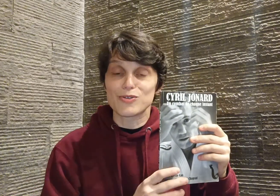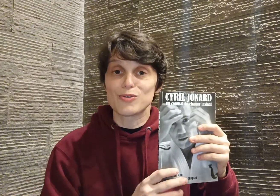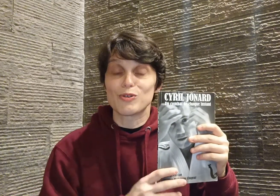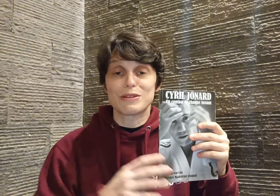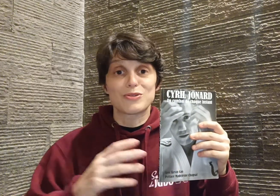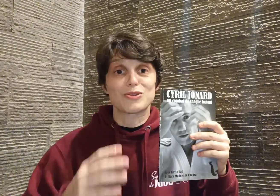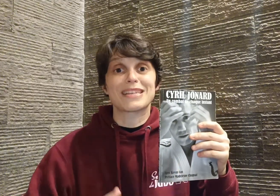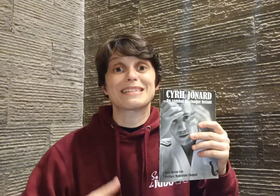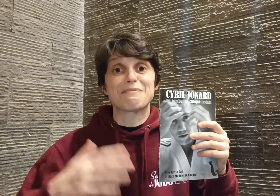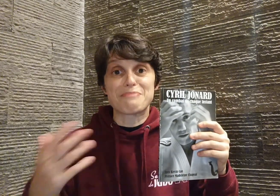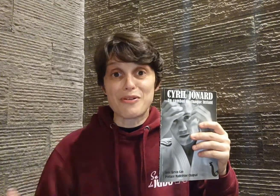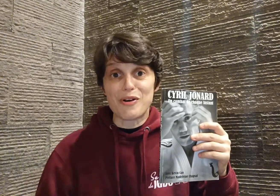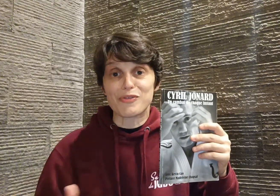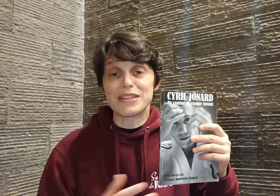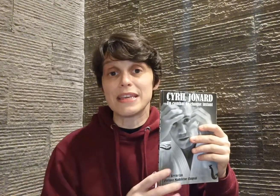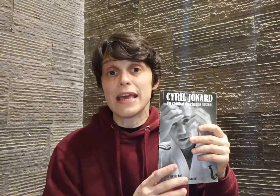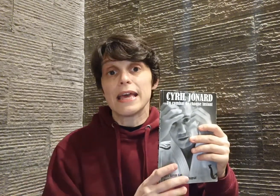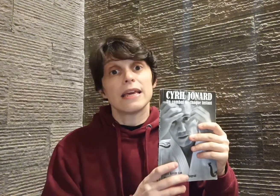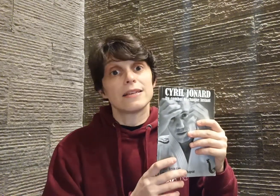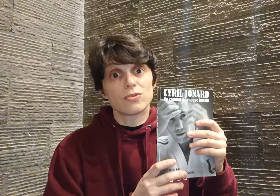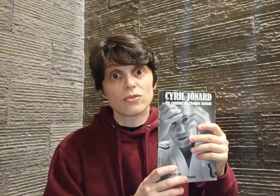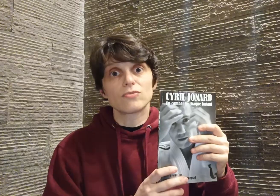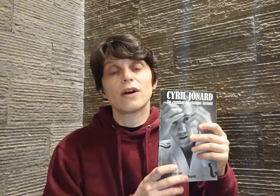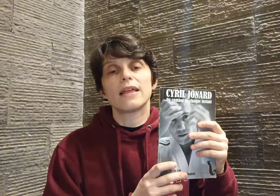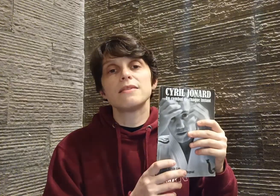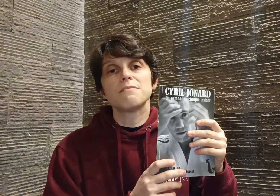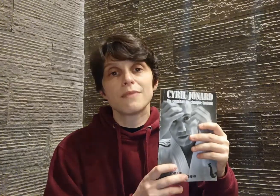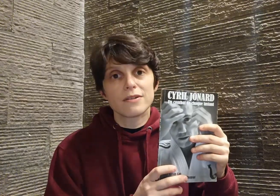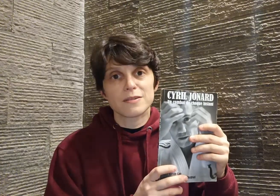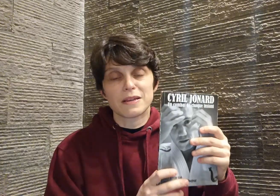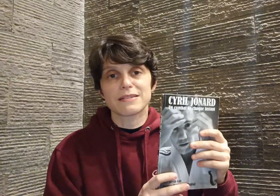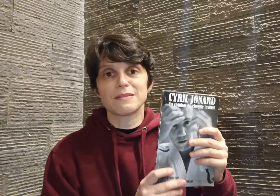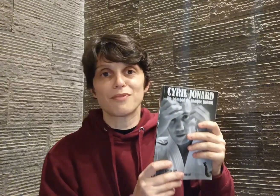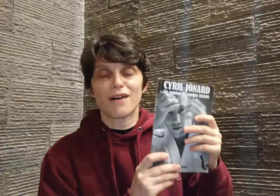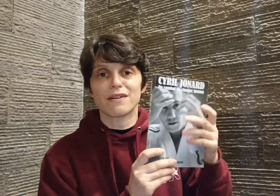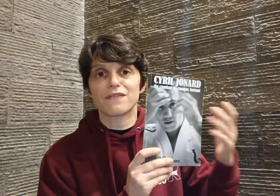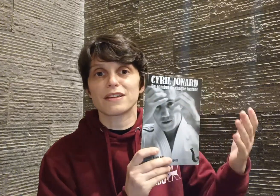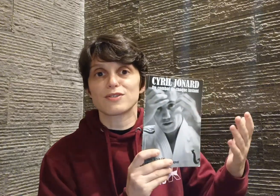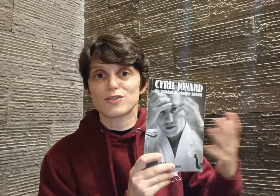judo parce que je sais que c'est pas encore fini, et surtout un immense merci pour avoir fait ce